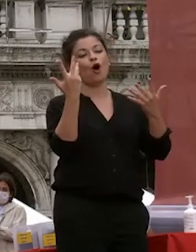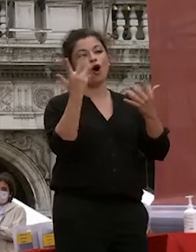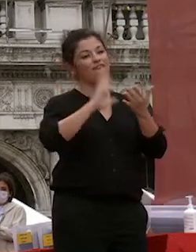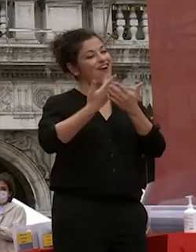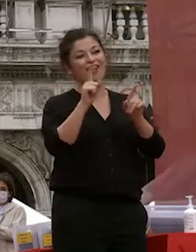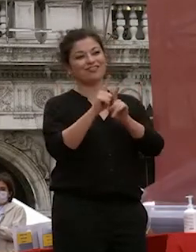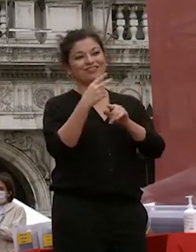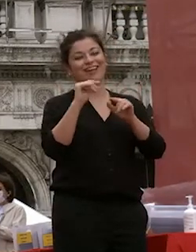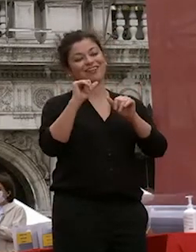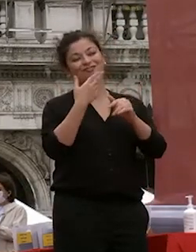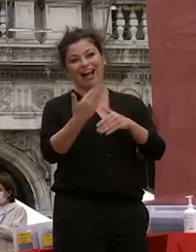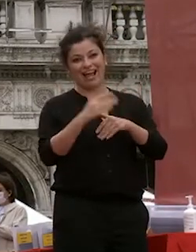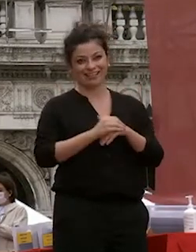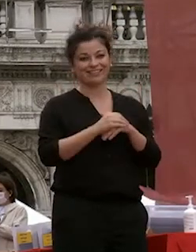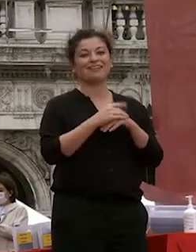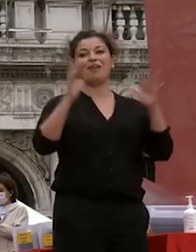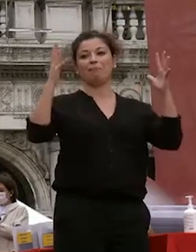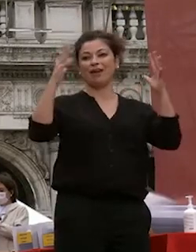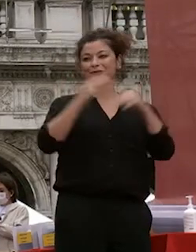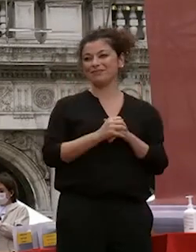davvero facciamogli un applauso